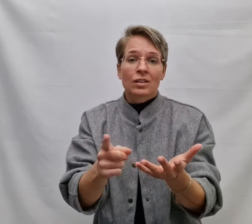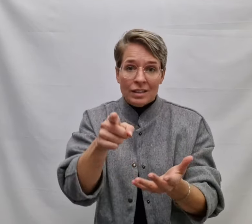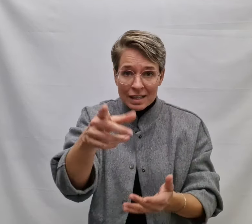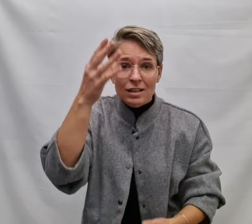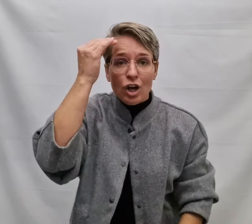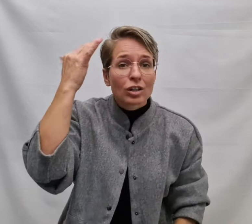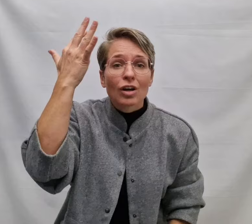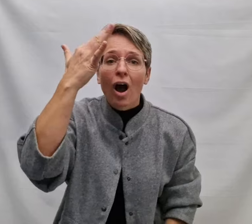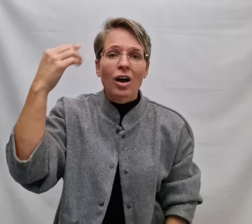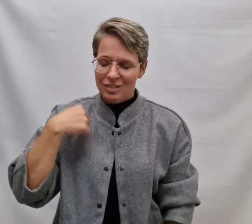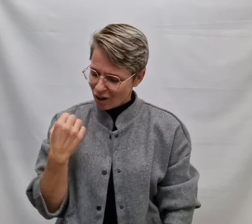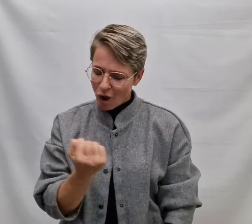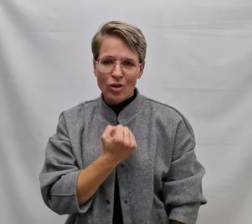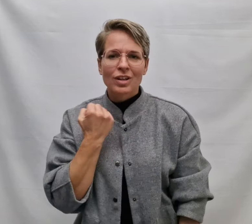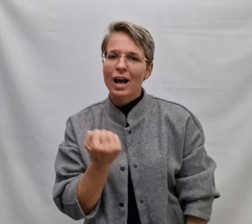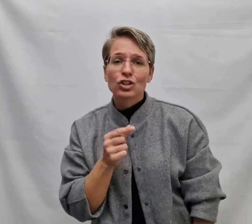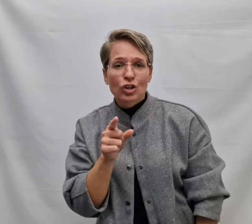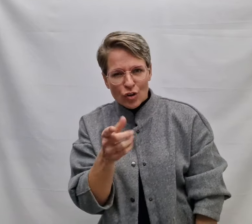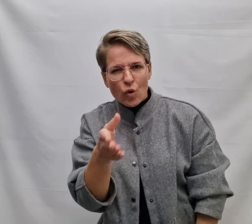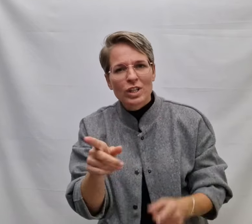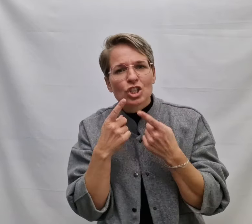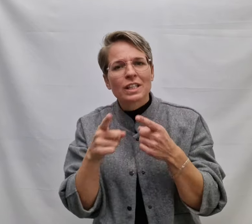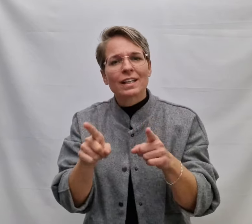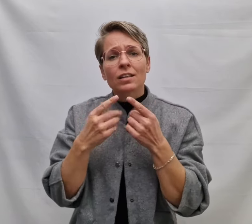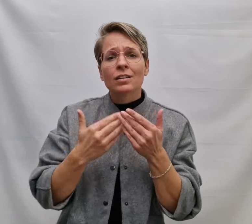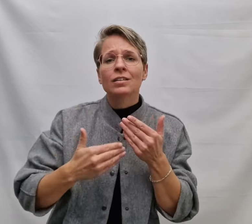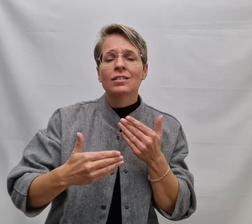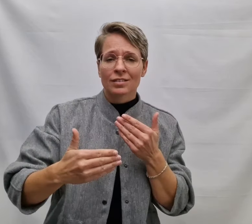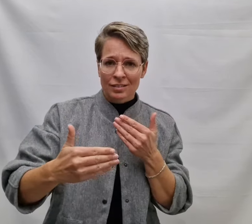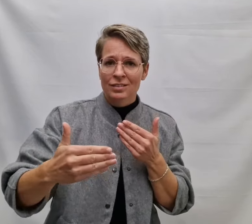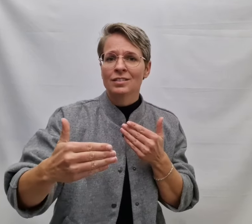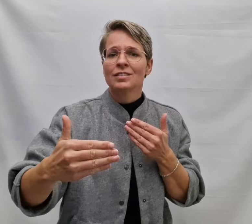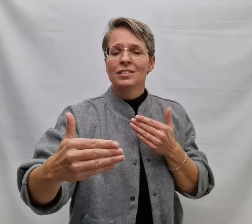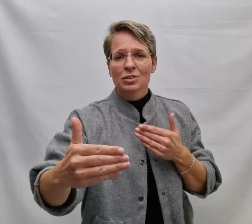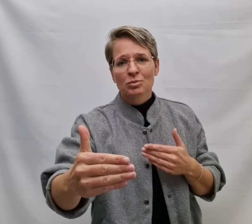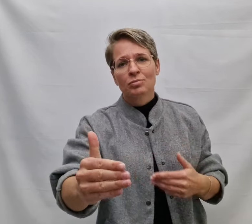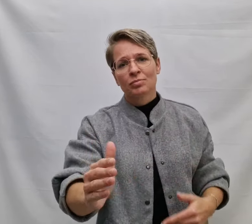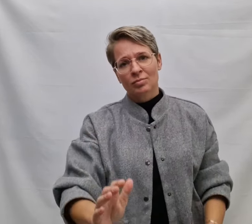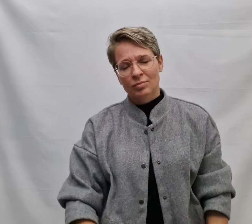En dat ik gedachten altijd voor je zing